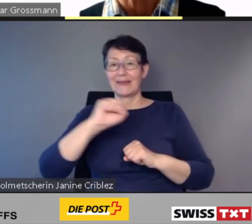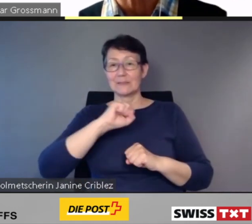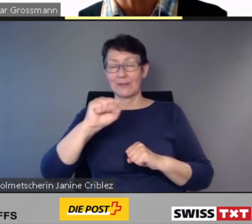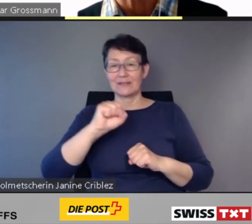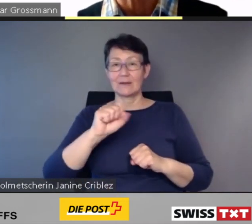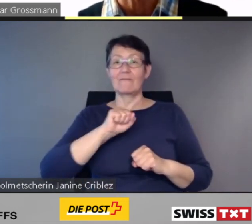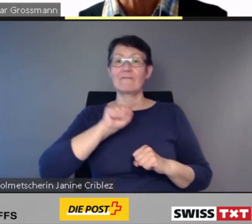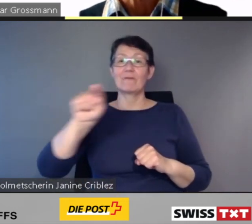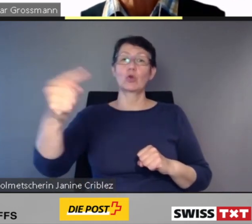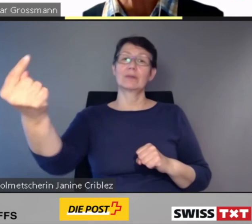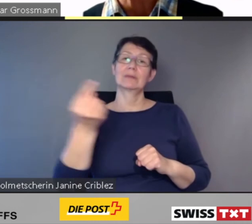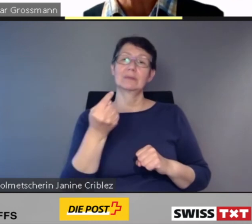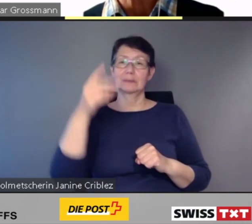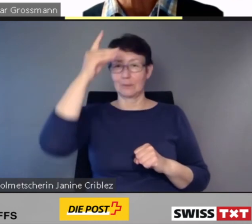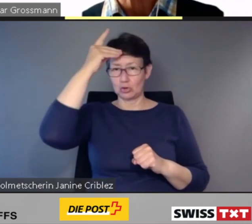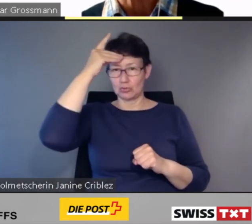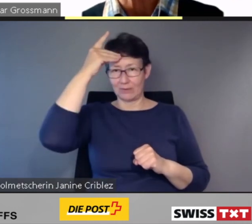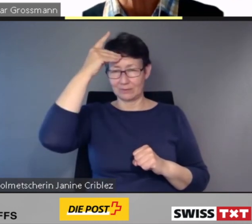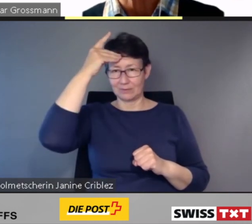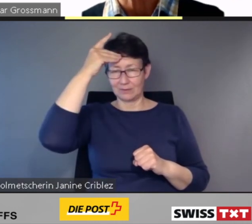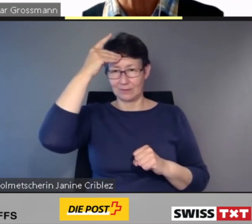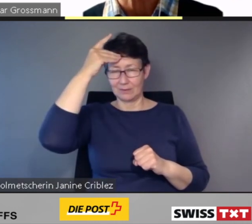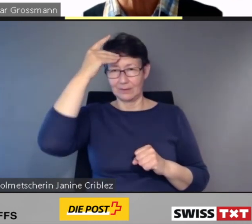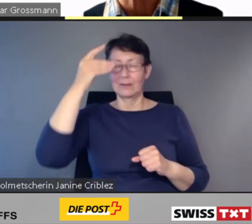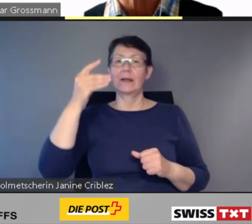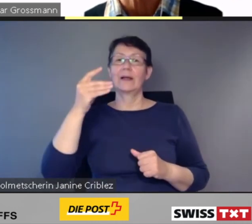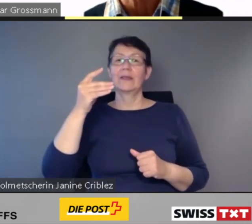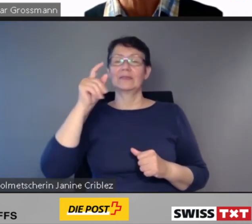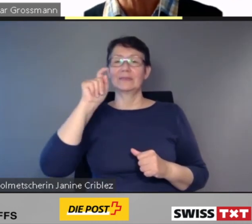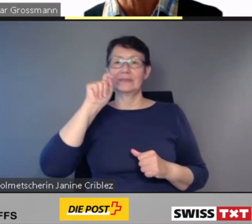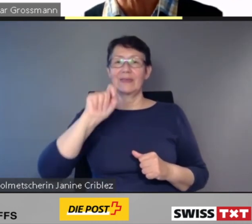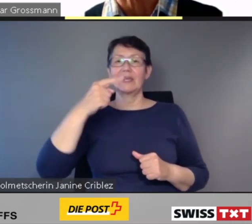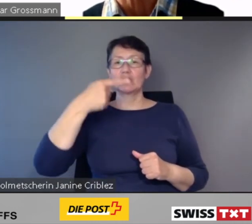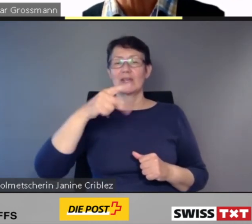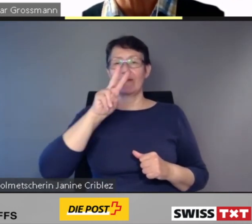der TGV nach Frankreich